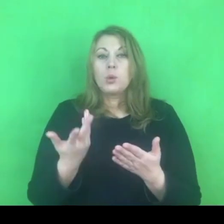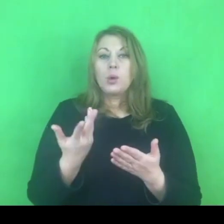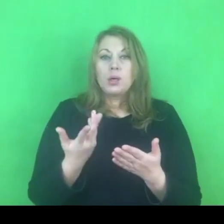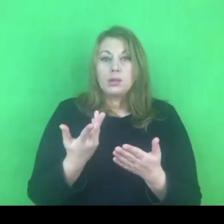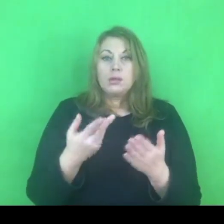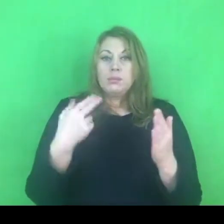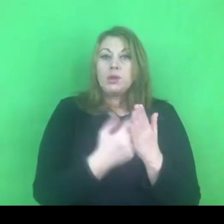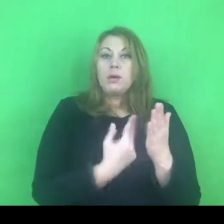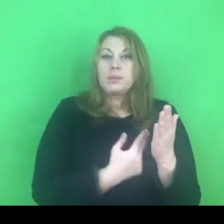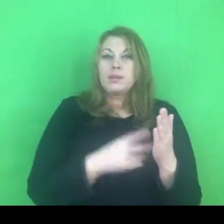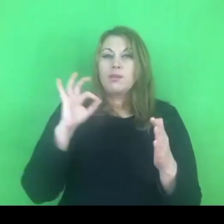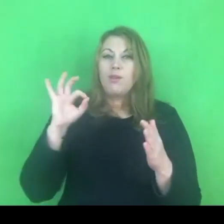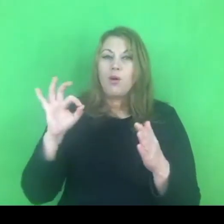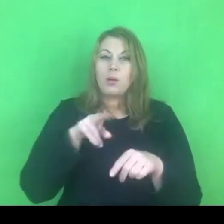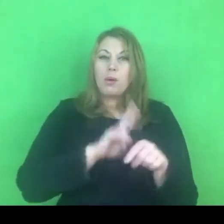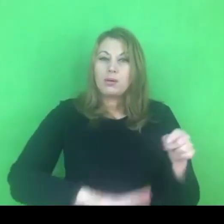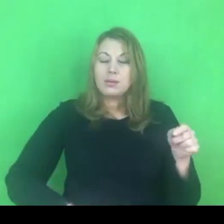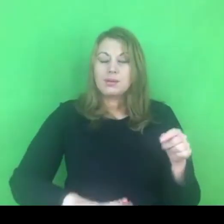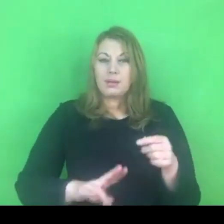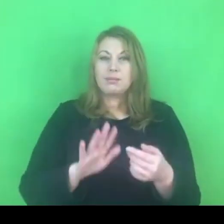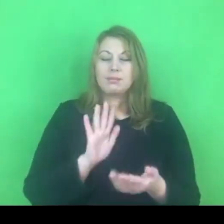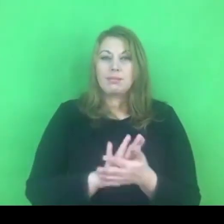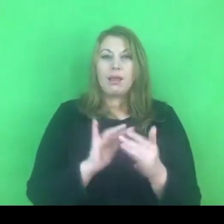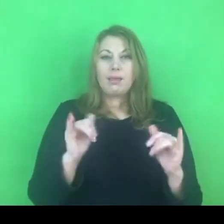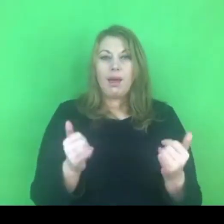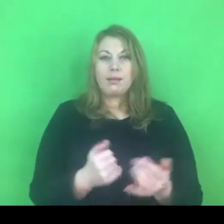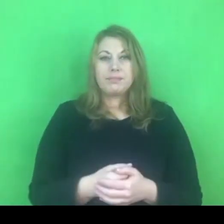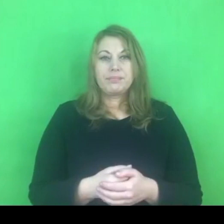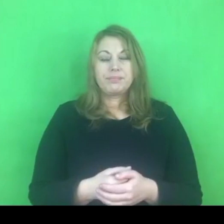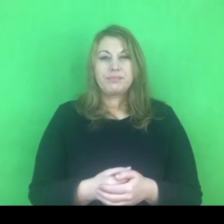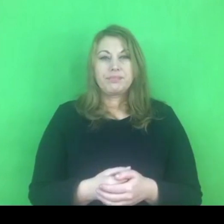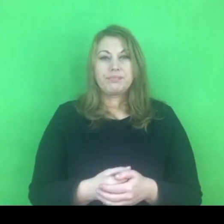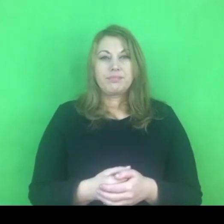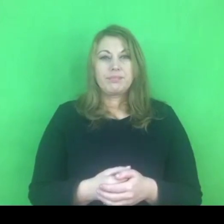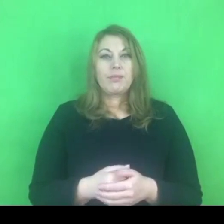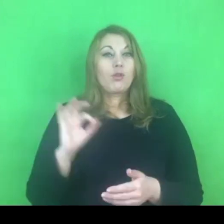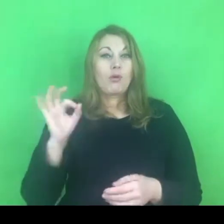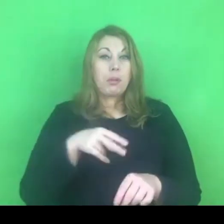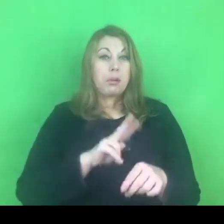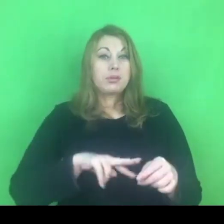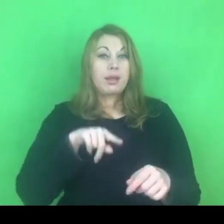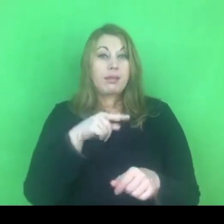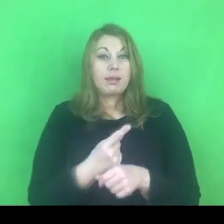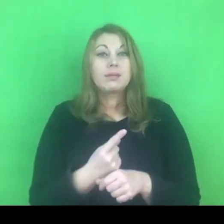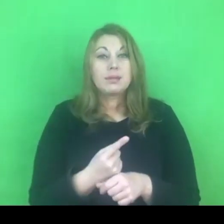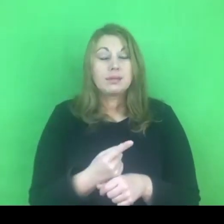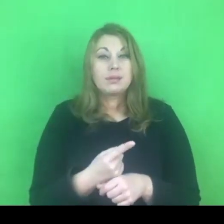Przede wszystkim moment podjęcia decyzji, myślę, że to będzie trudne.